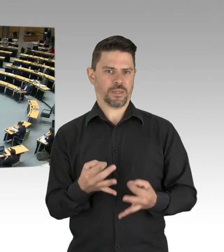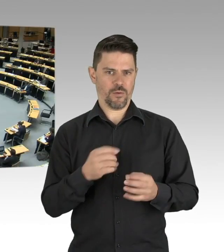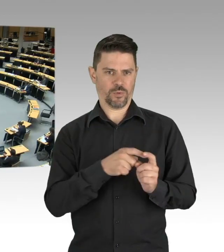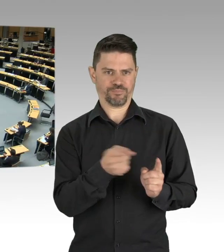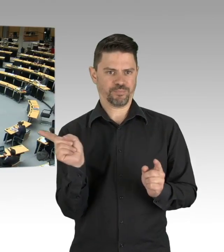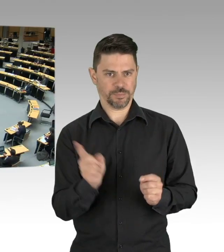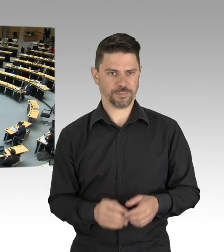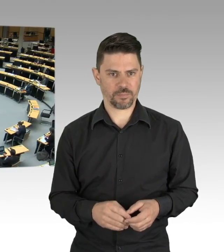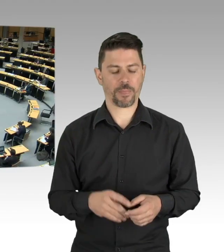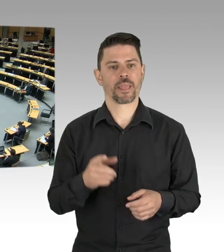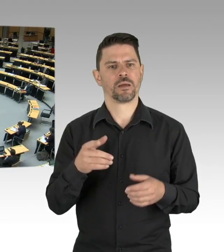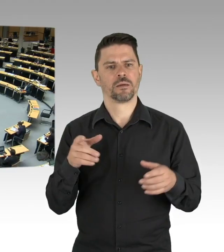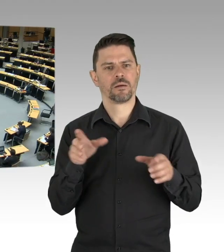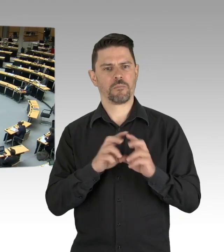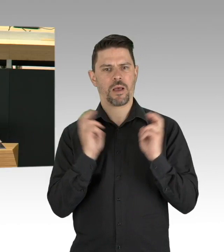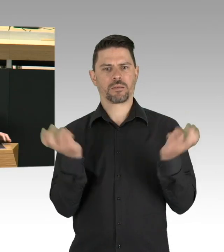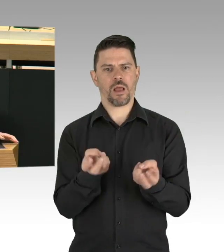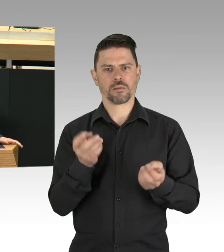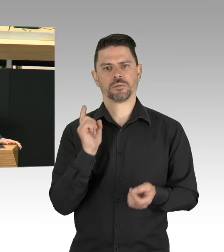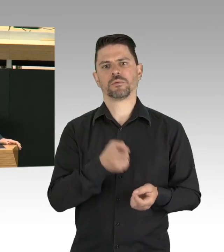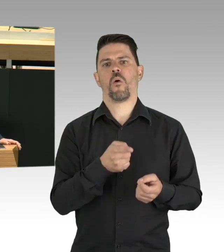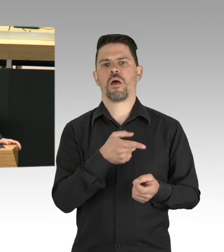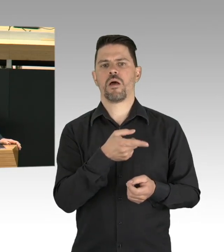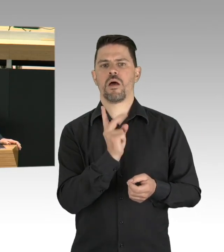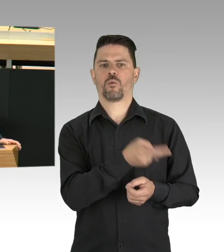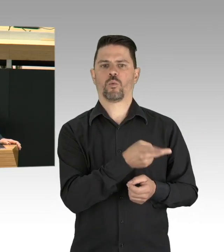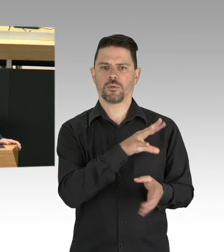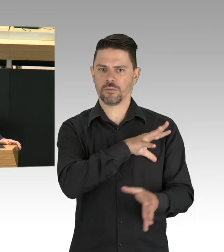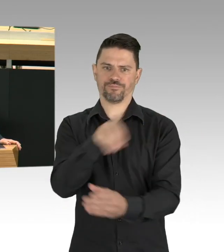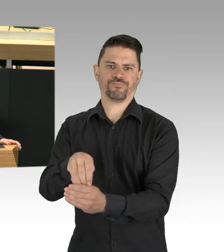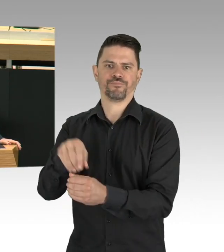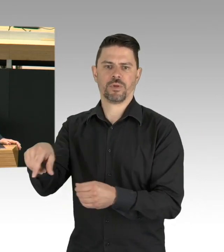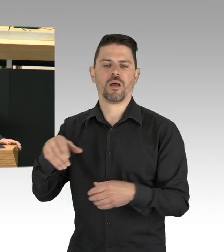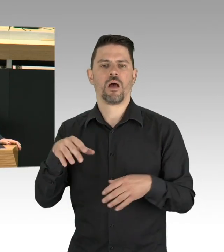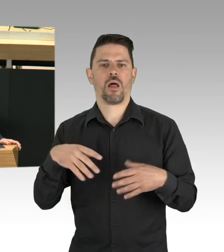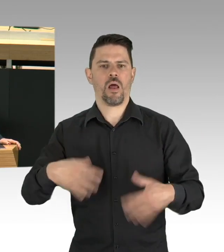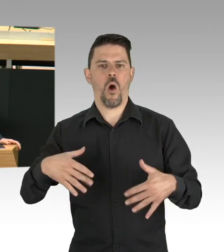Und auch an anderer Stelle gibt es Neues zu gestalten, wenn wir demokratischen Entscheidungen neue Legitimationen verschaffen